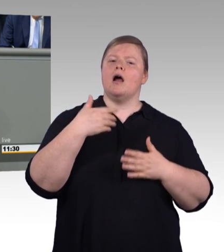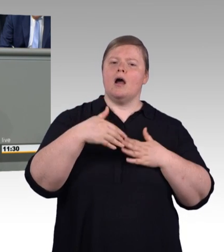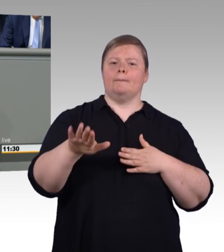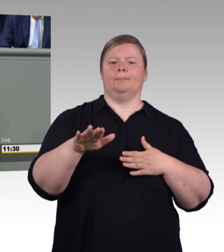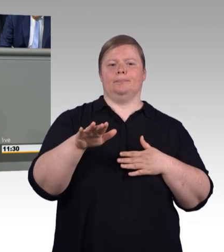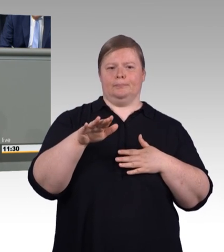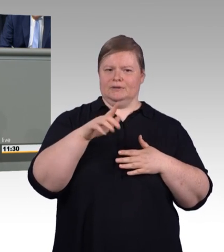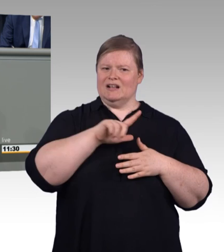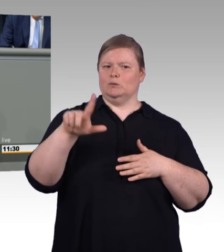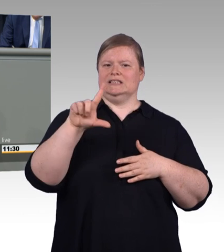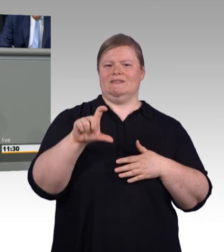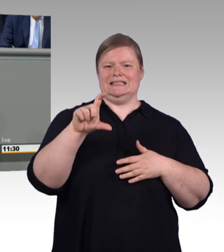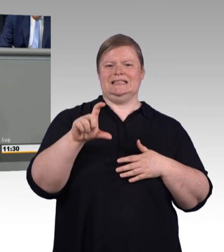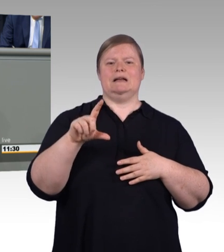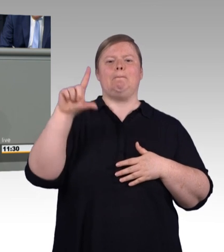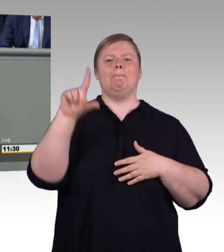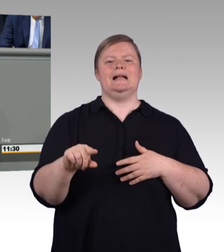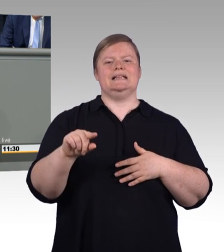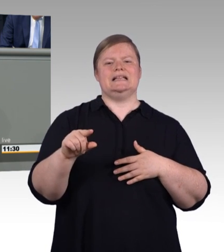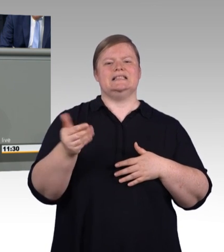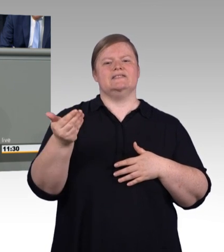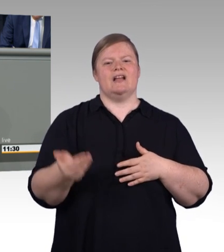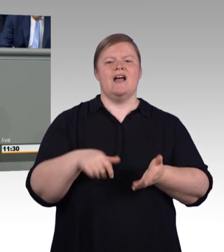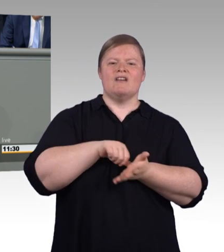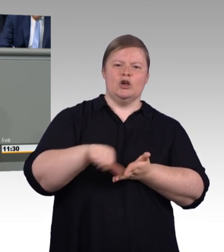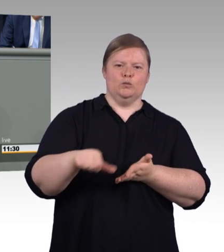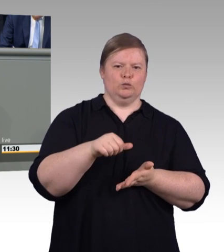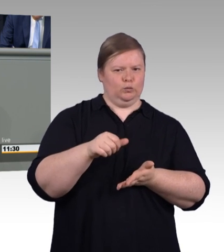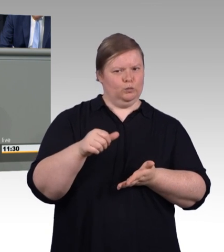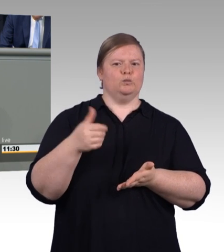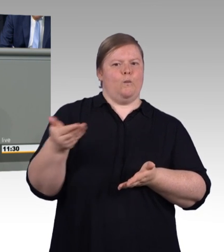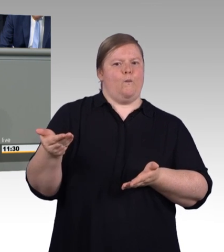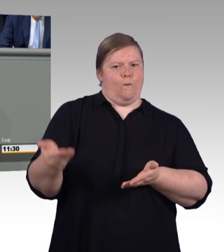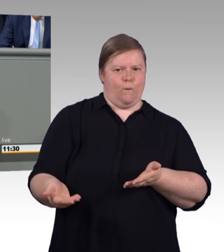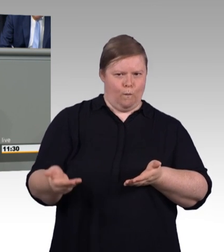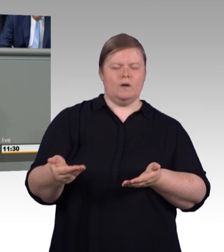stufenweise auf 620 Euro für das erste Ausbildungsjahr steigt.